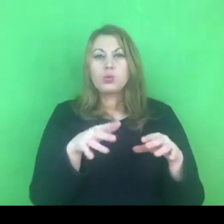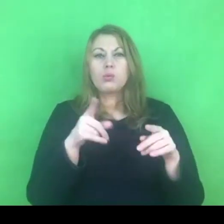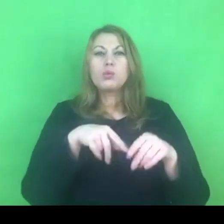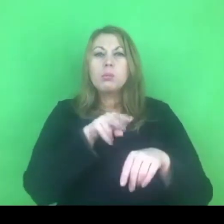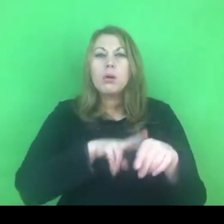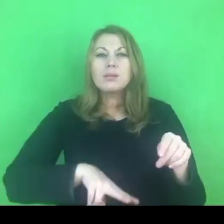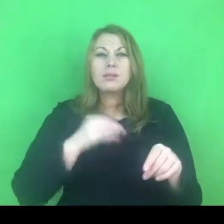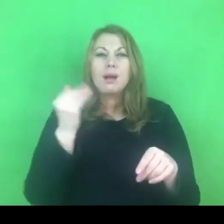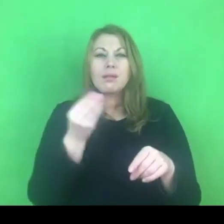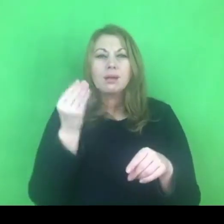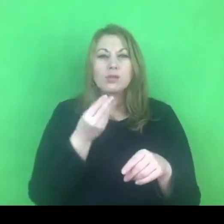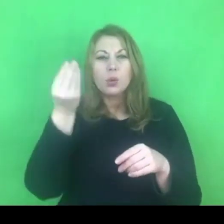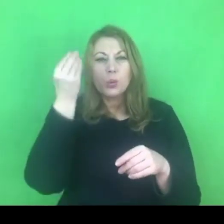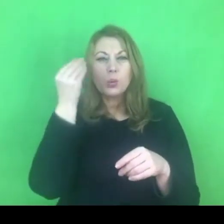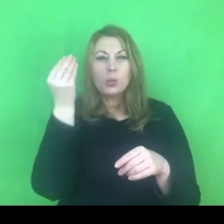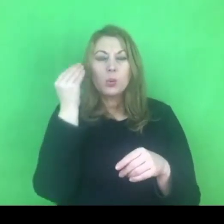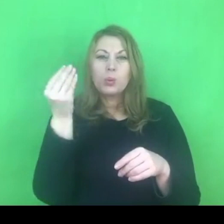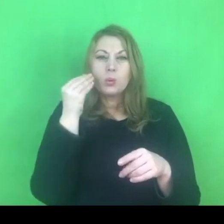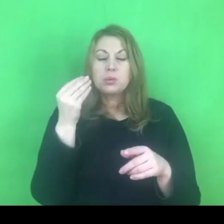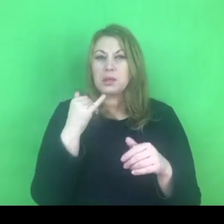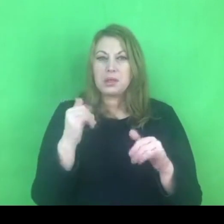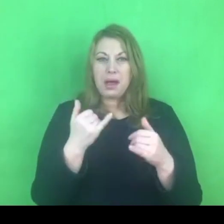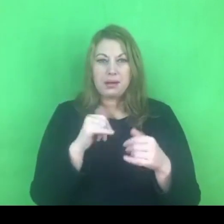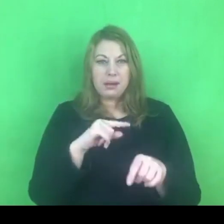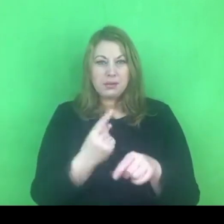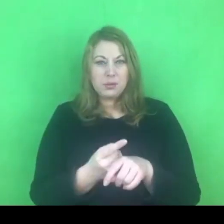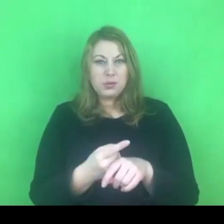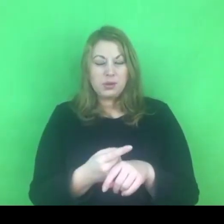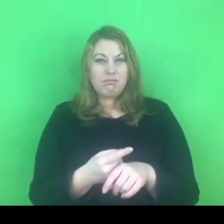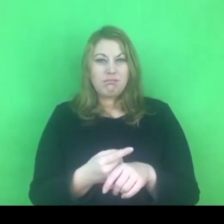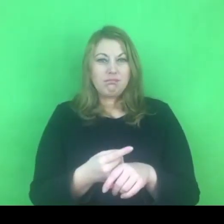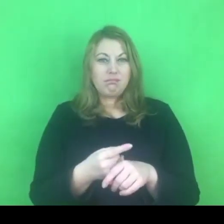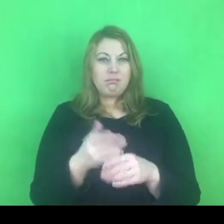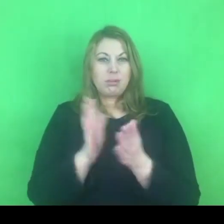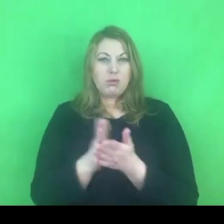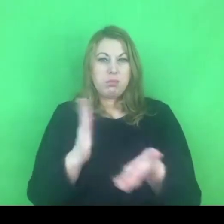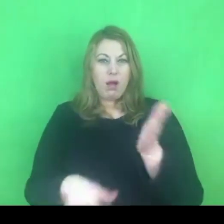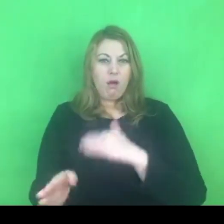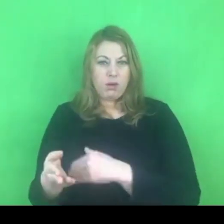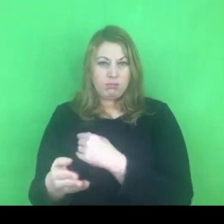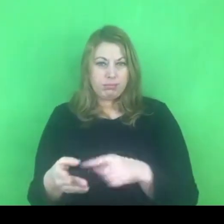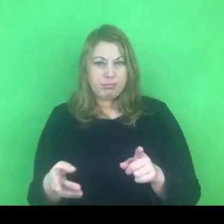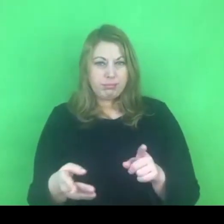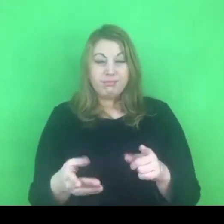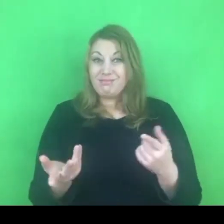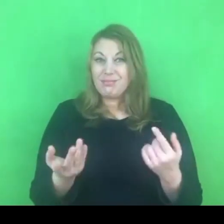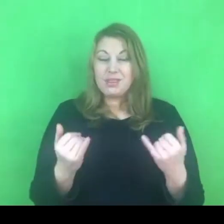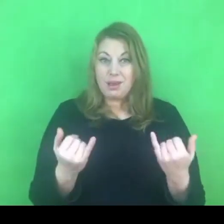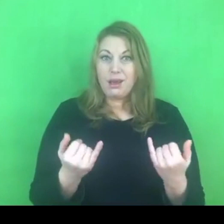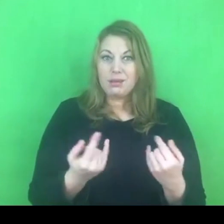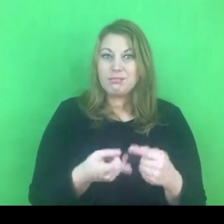To jest duże wyzwanie przede wszystkim dla policjantów interweniujących w sprawach związanych z przemocą domową.